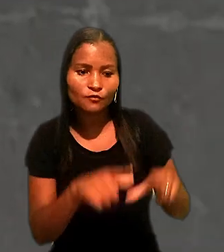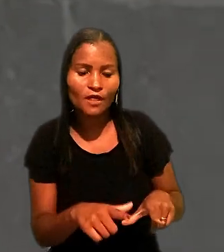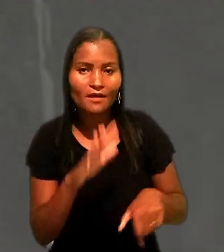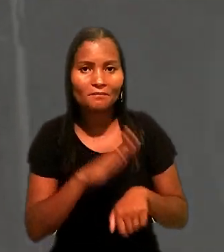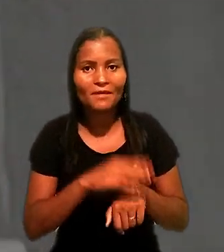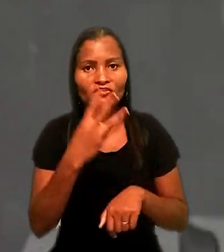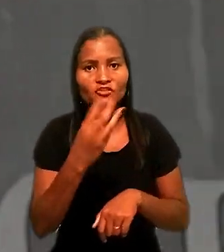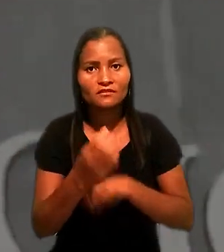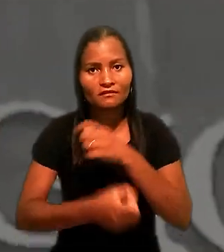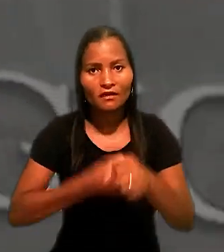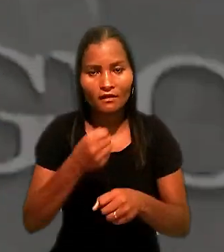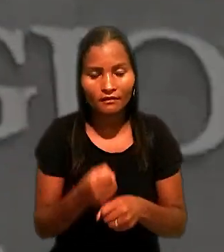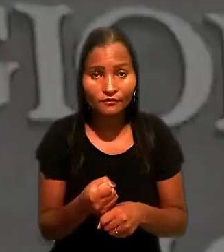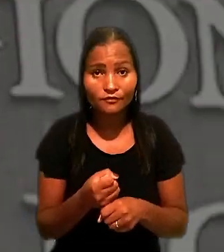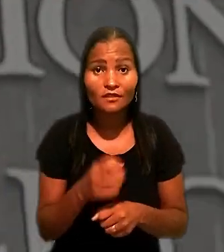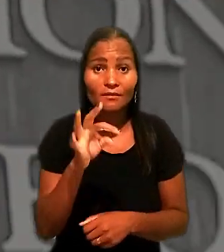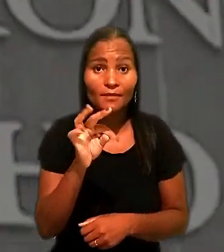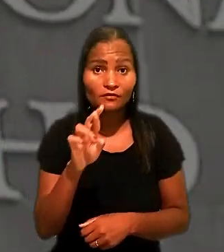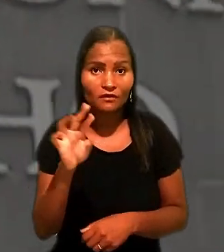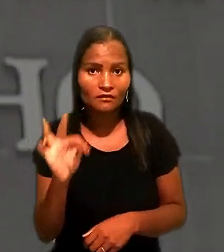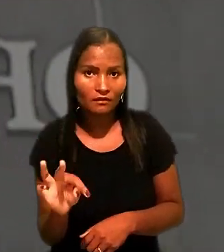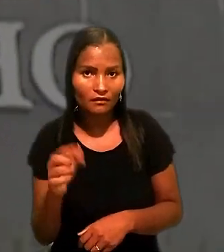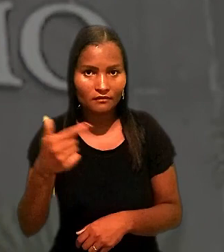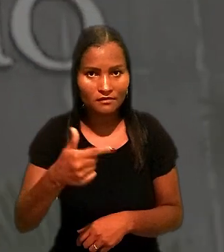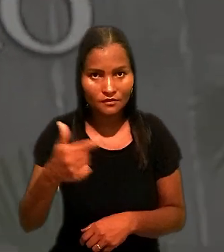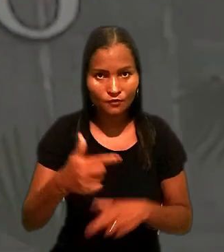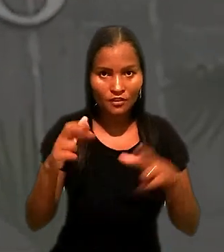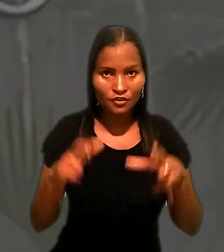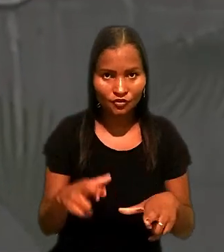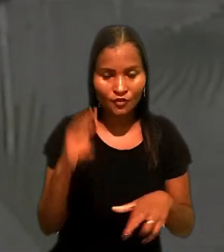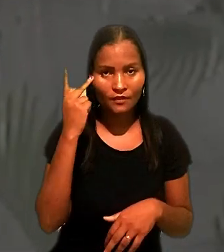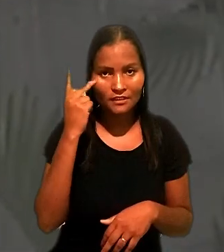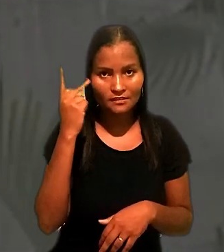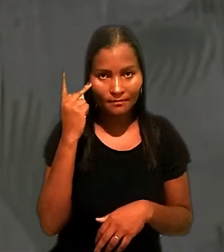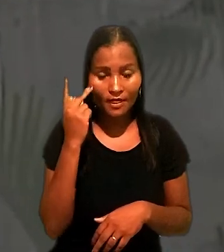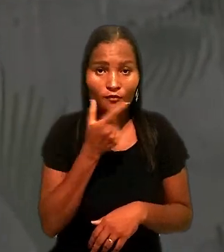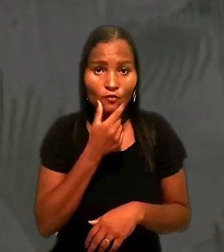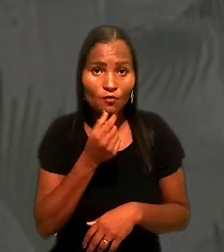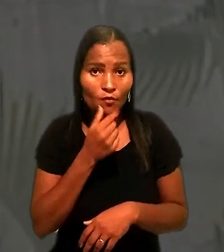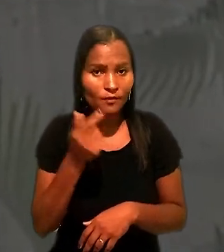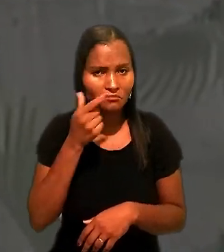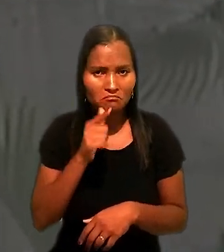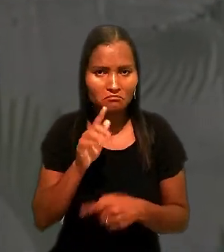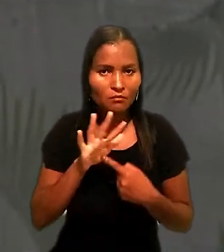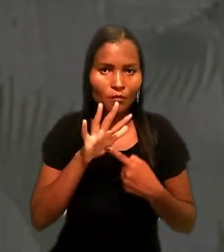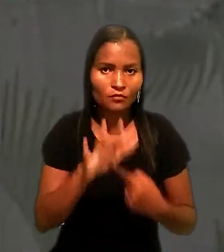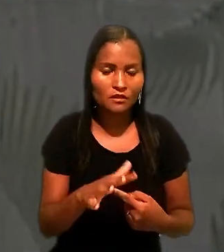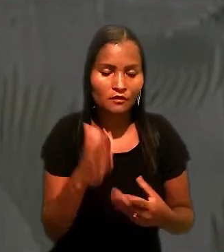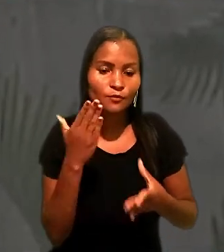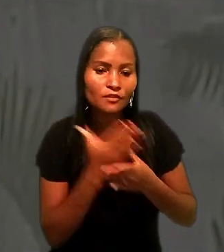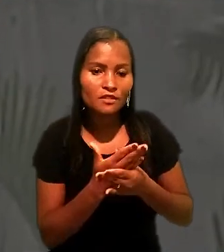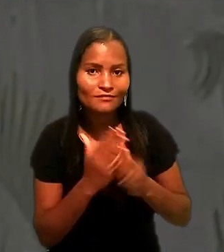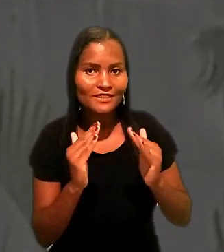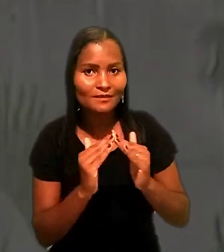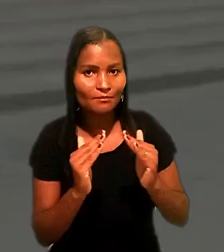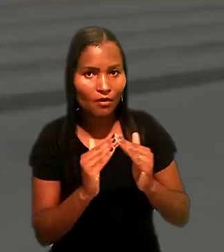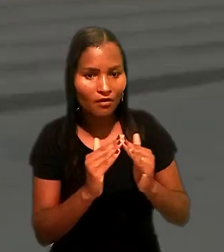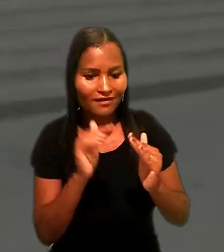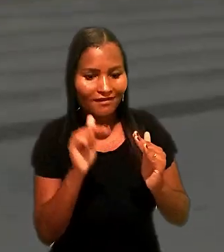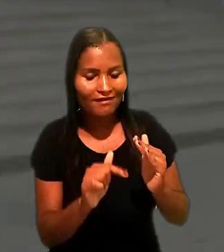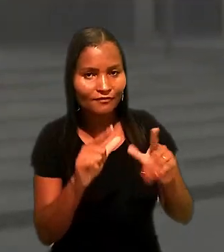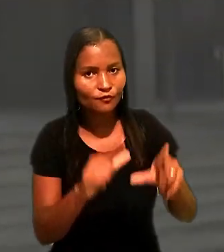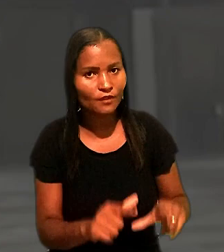Para o Tribunal Regional do Trabalho da 2ª Região (SP) o empresário não conseguiu demonstrar no processo que mora na casa com a família.